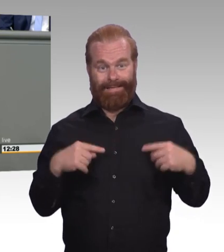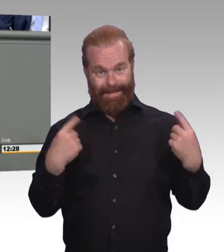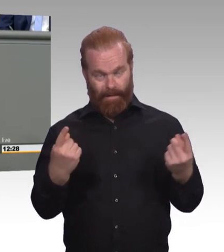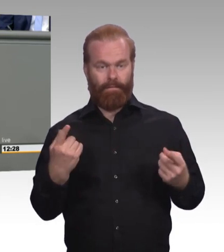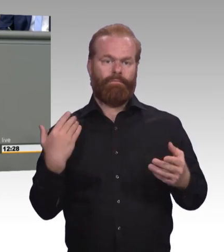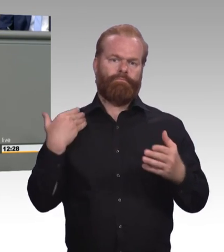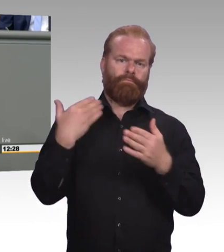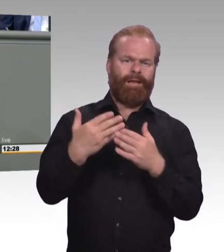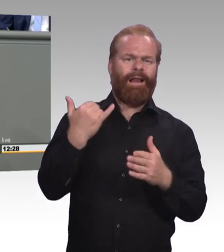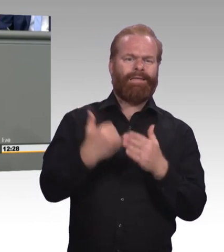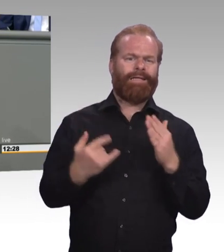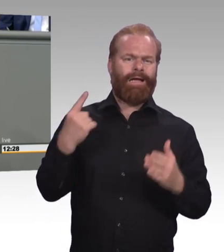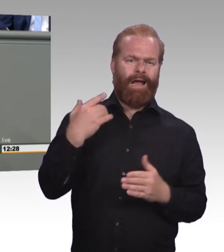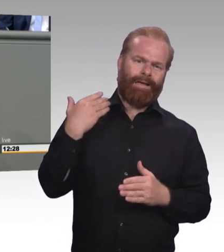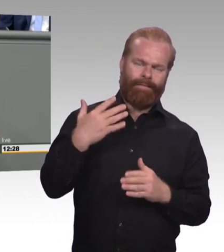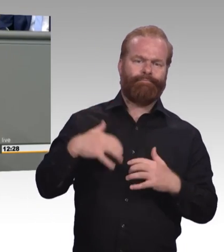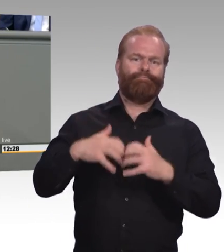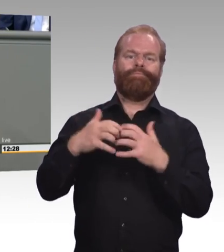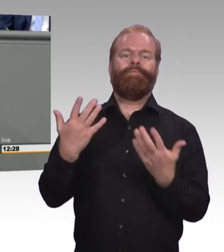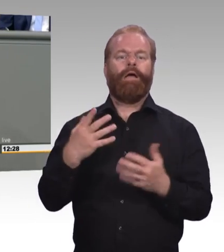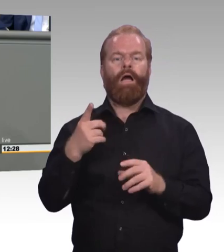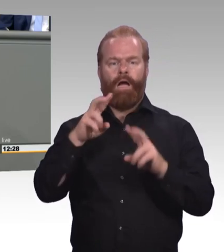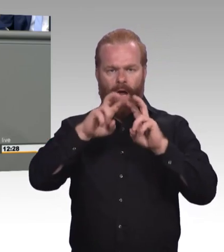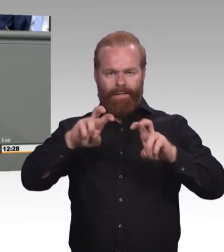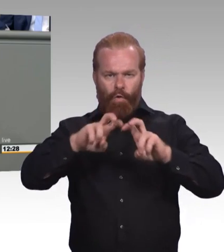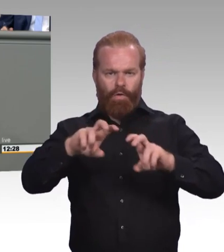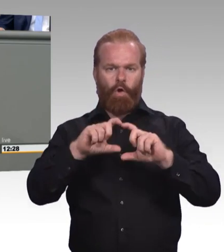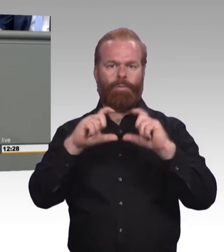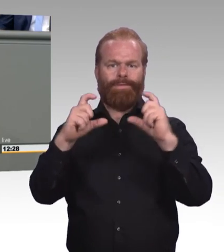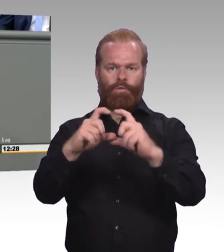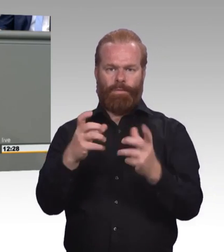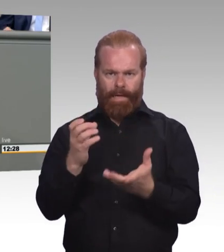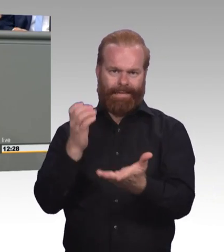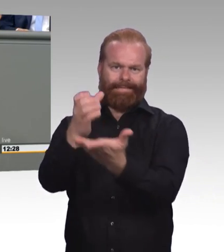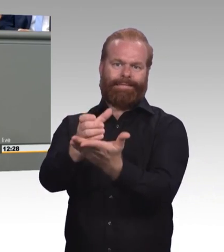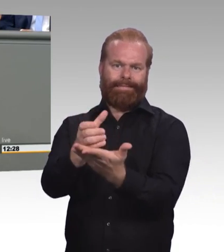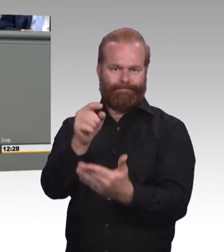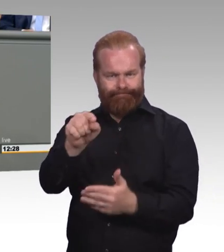dass wir durchaus was tun. Und dass wir auch den festen Willen haben, dass wir in dem Bereich vorankommen.